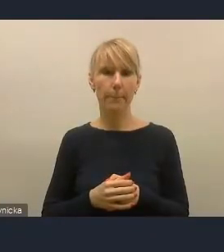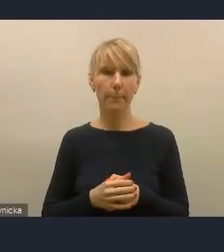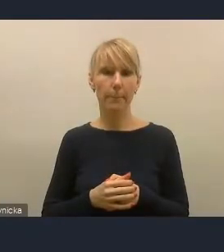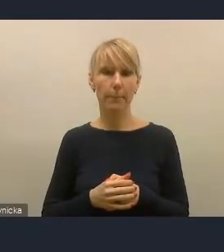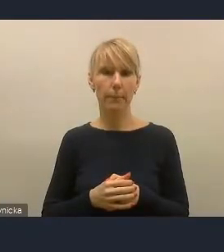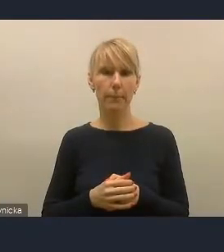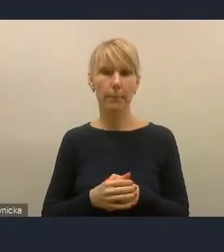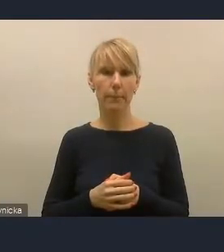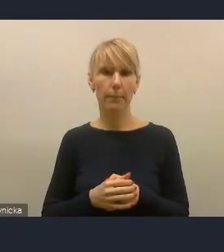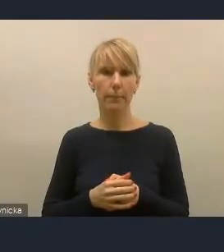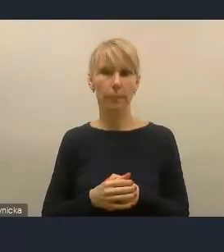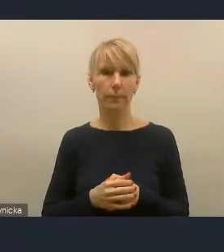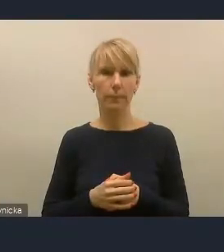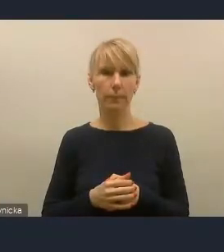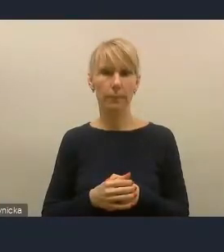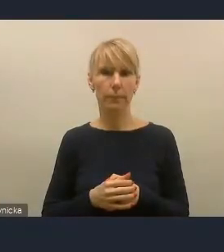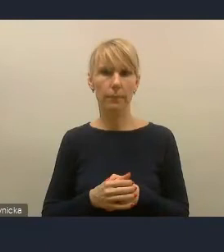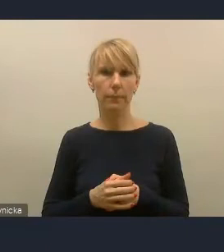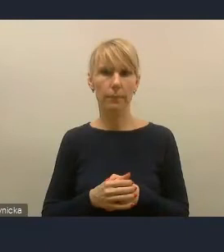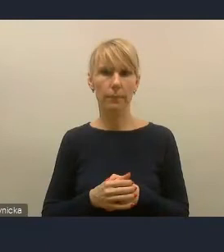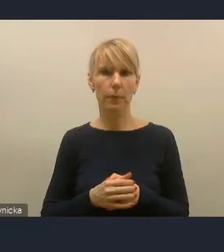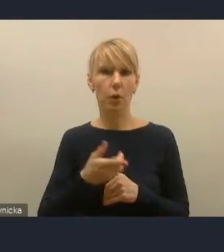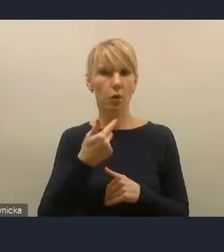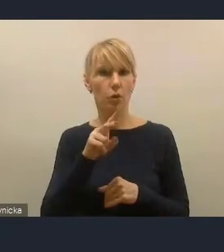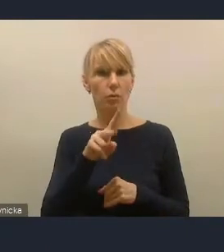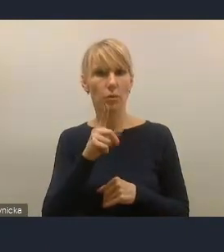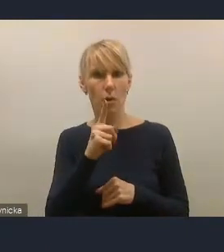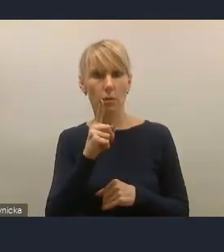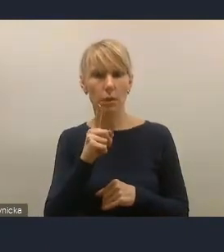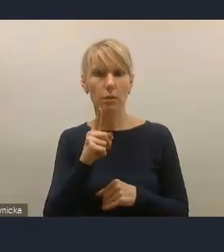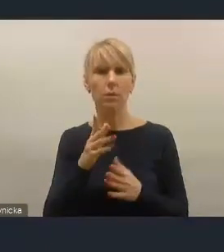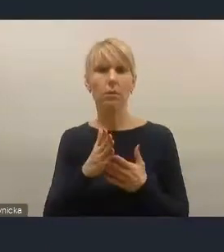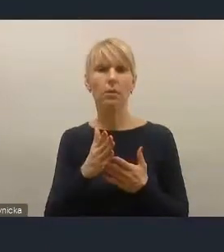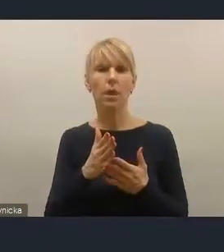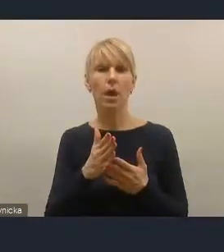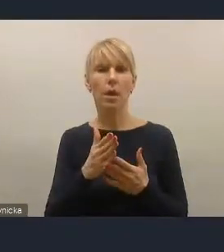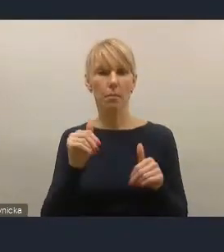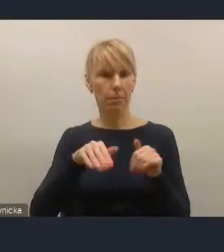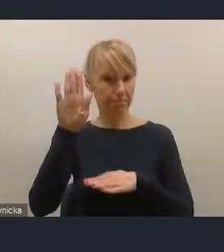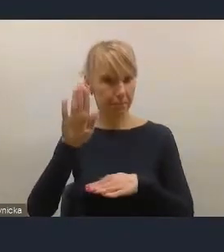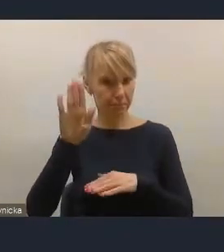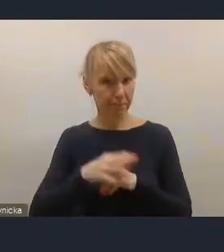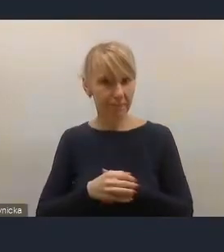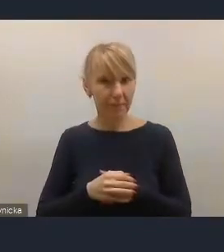Czy to oznacza, że pan się zgłasza do zabrania głosu? Jeśli to możliwe, to tak. - Tak, oczywiście. Zapraszamy.